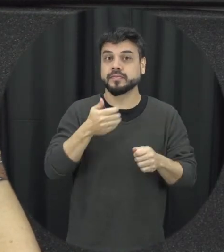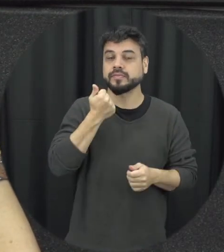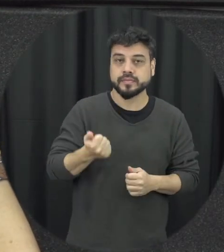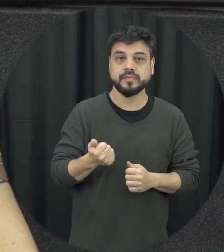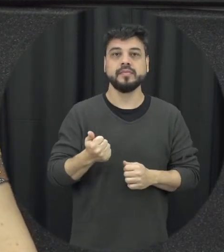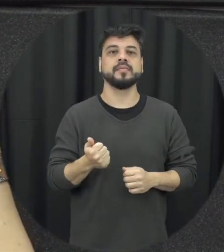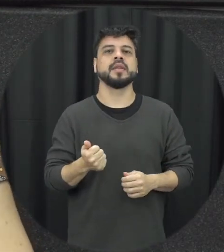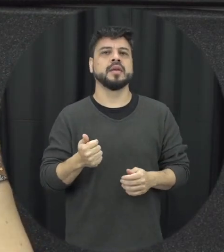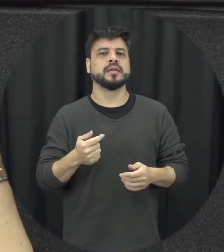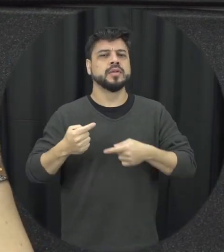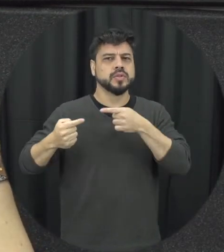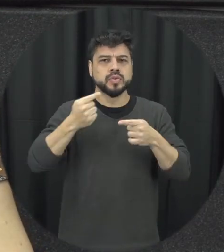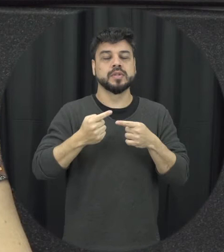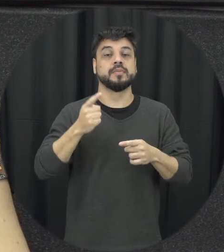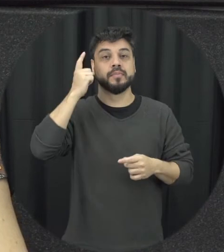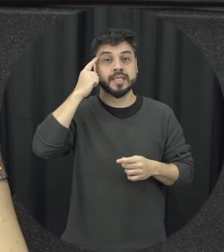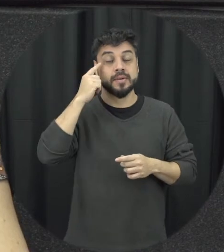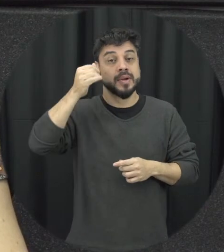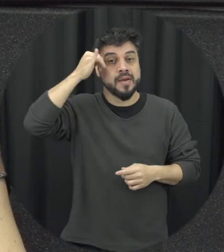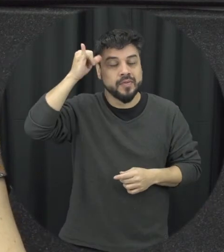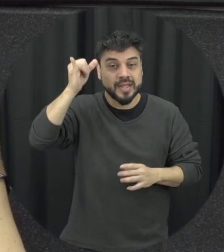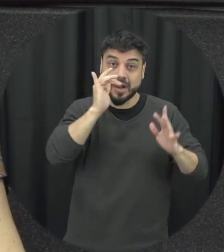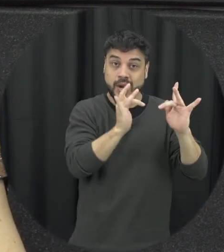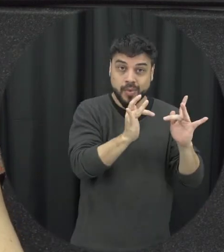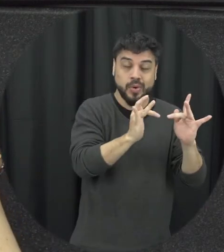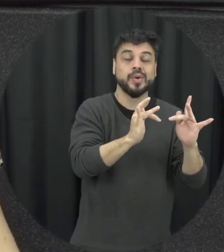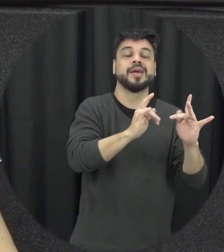a gente entende que quando a gente trabalha para prevenir a violência no namoro a gente tá prevenir